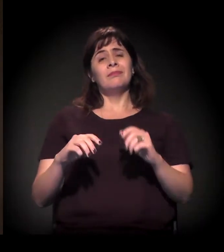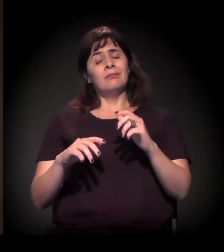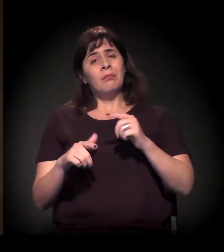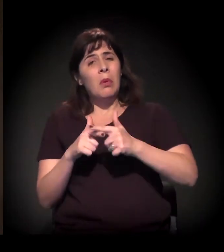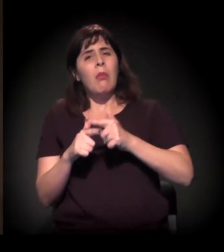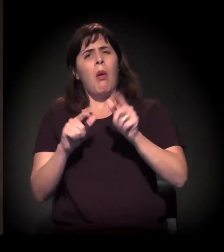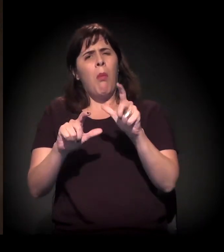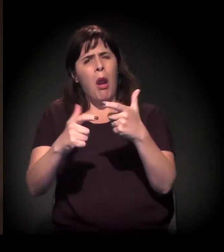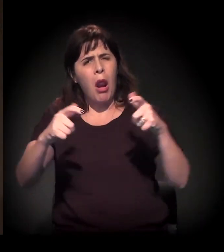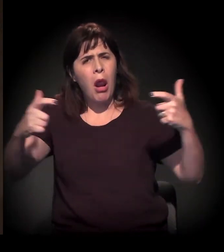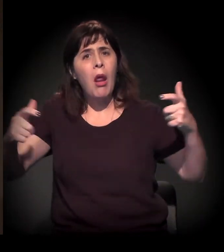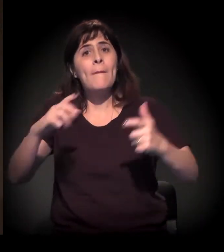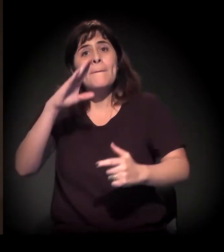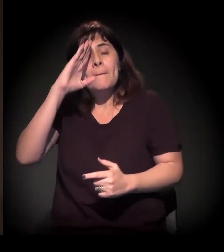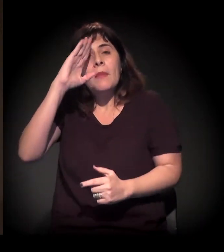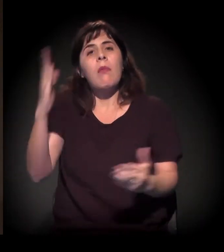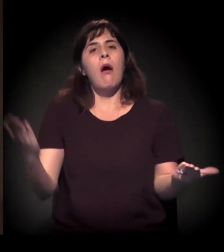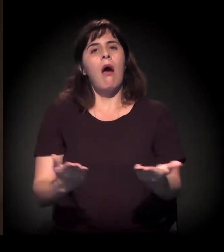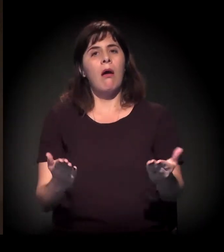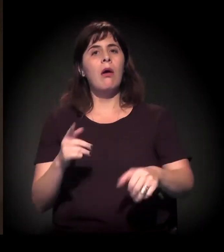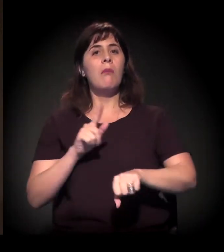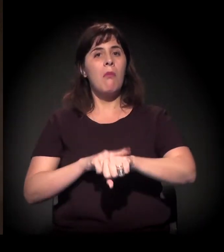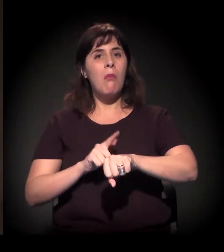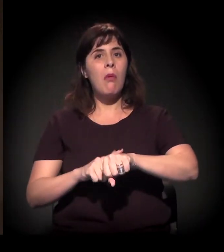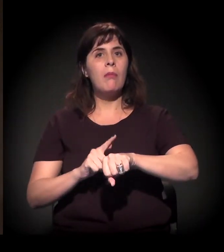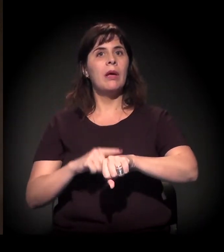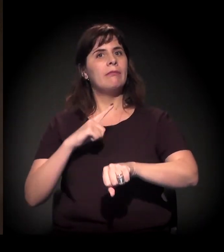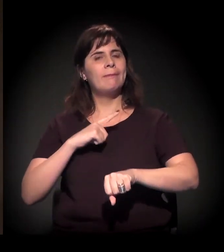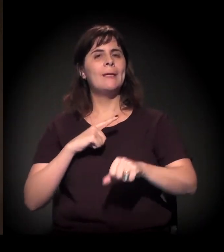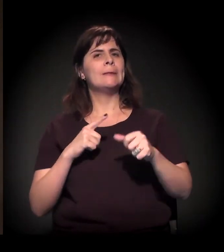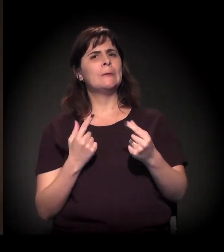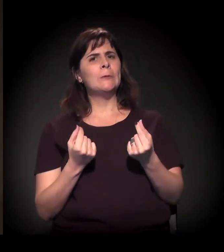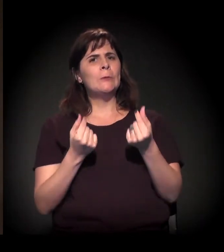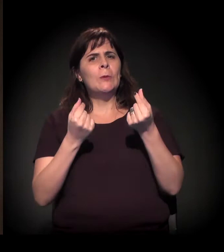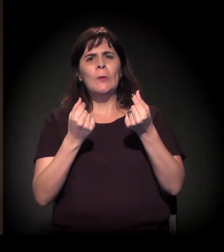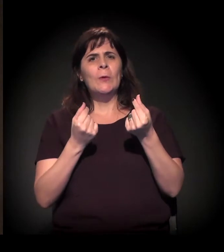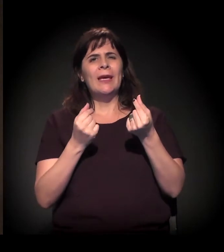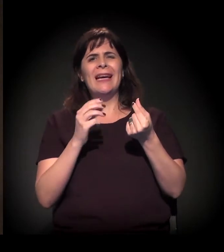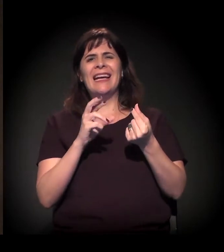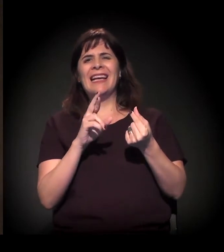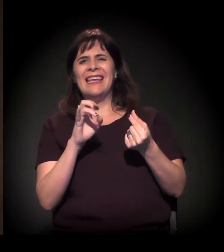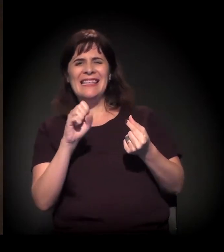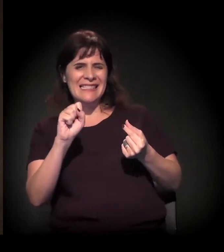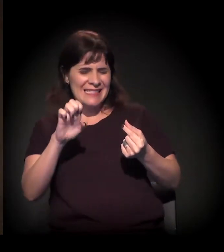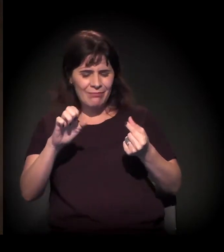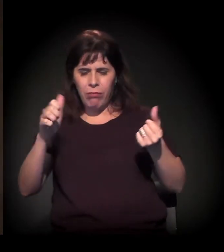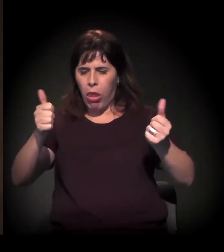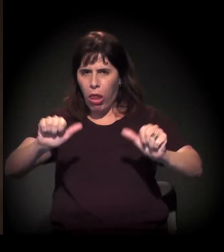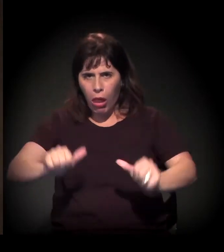que nós temos vivido neste momento no país, todos os dias surge uma favela nova,